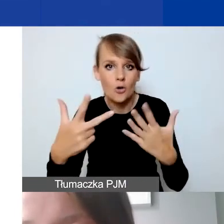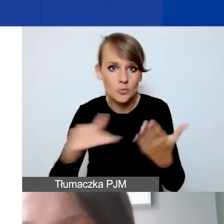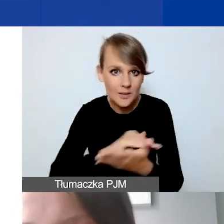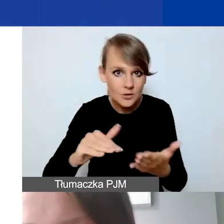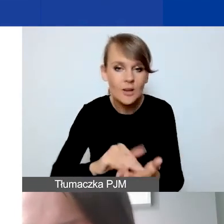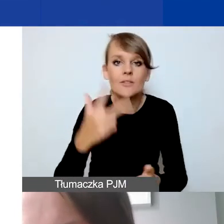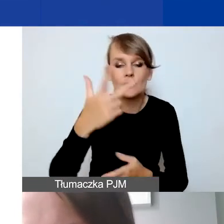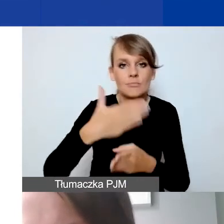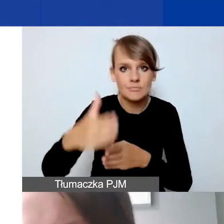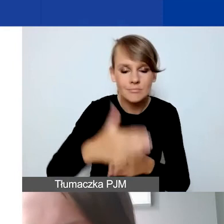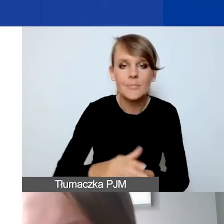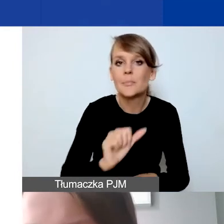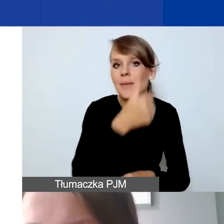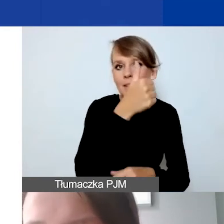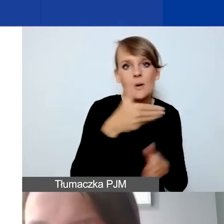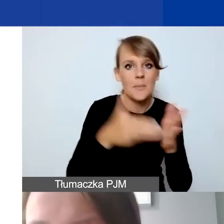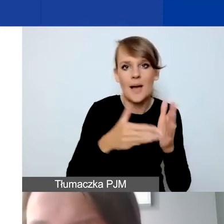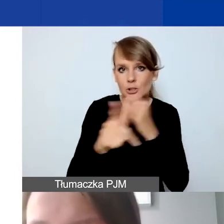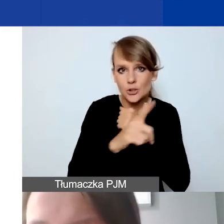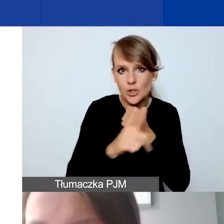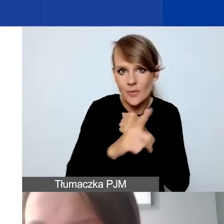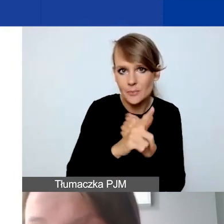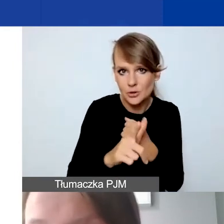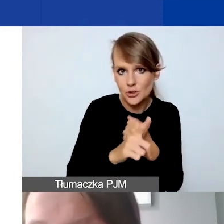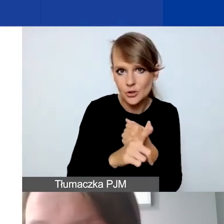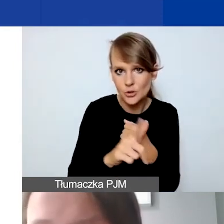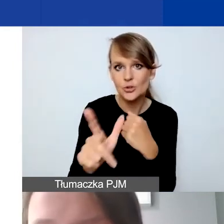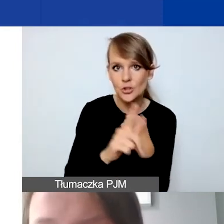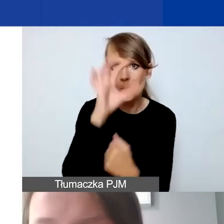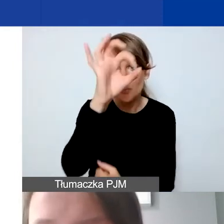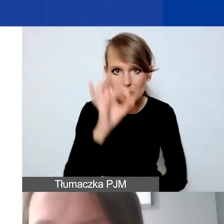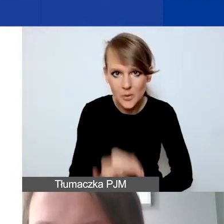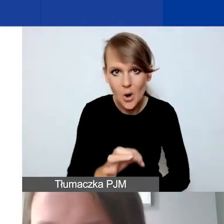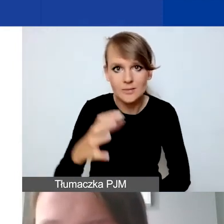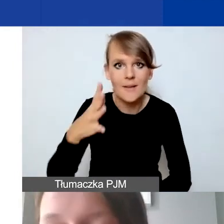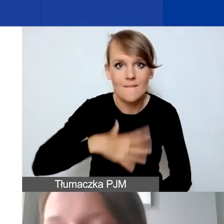Pierwsza może wynieść maksymalnie 70% wartości grantu.